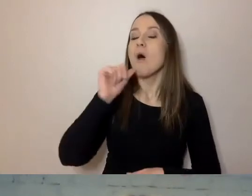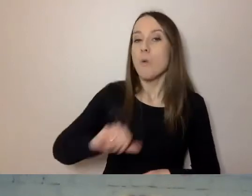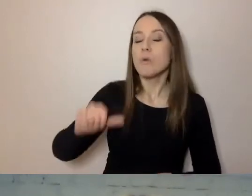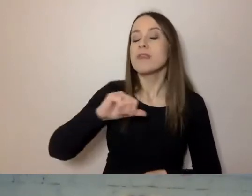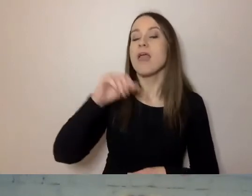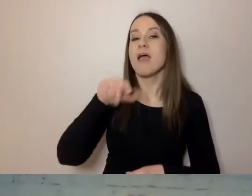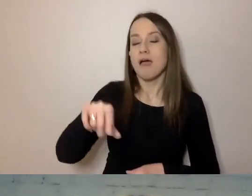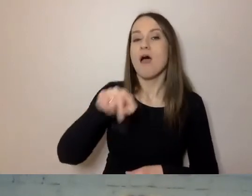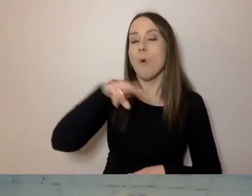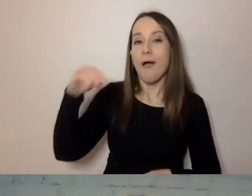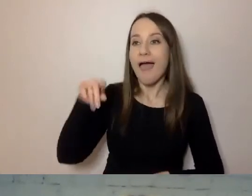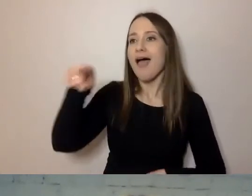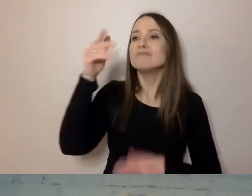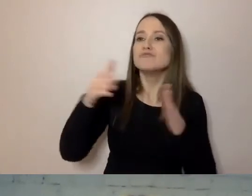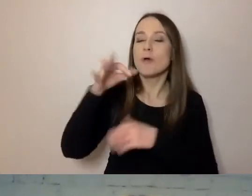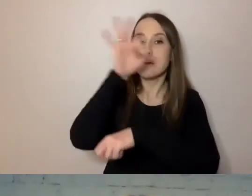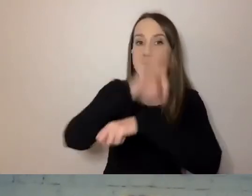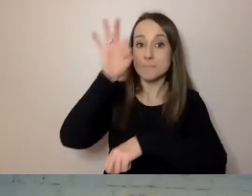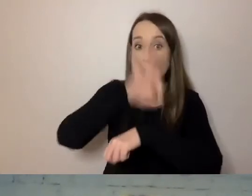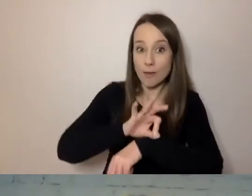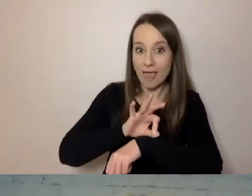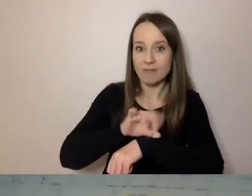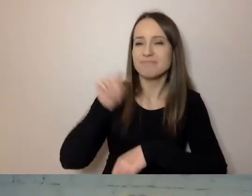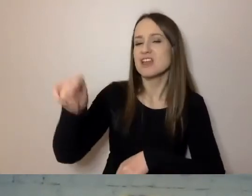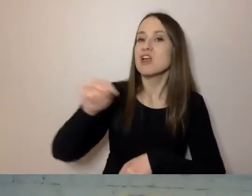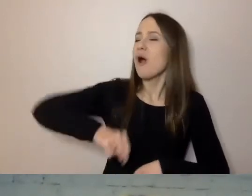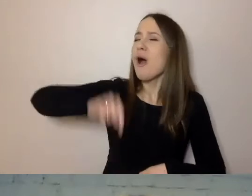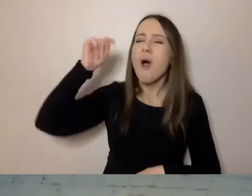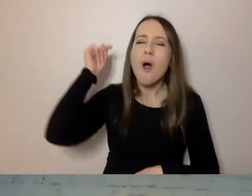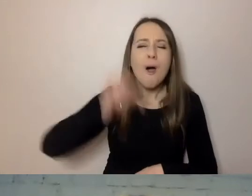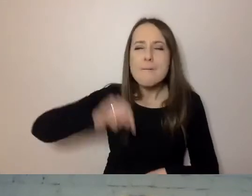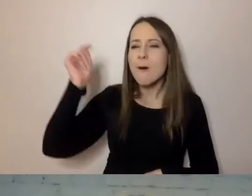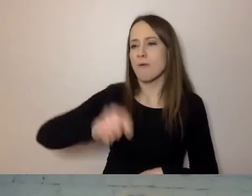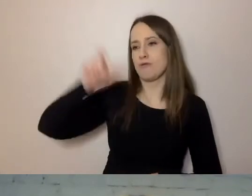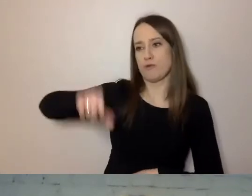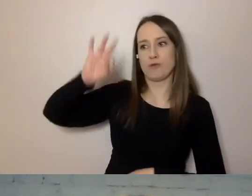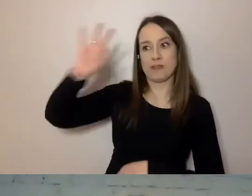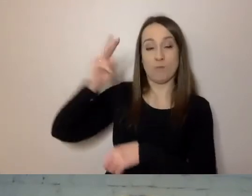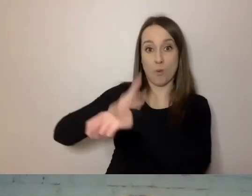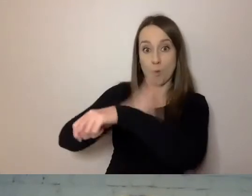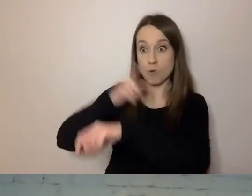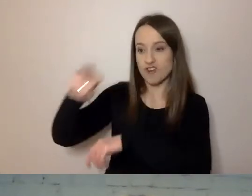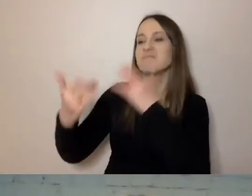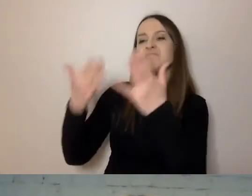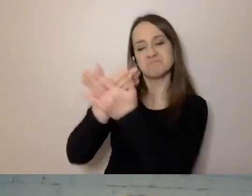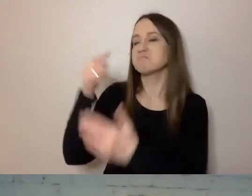przygotował projekt, w którym w obowiązkach urzędnika znalazła się sugestia, aby pisał krótko,